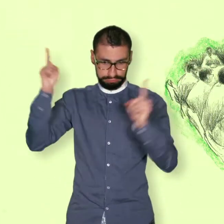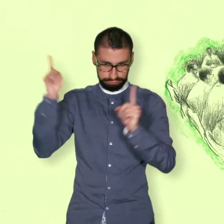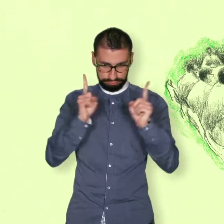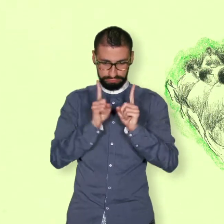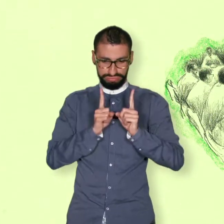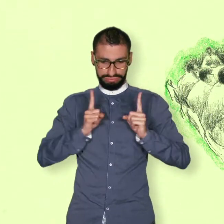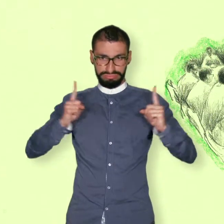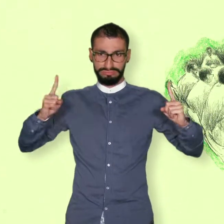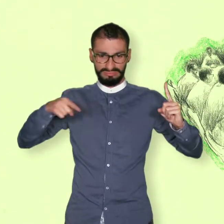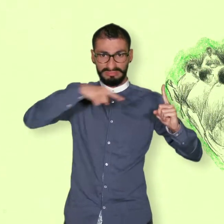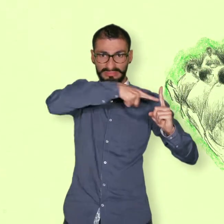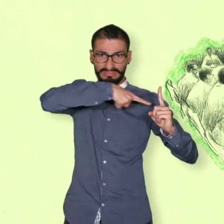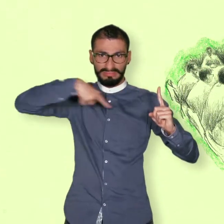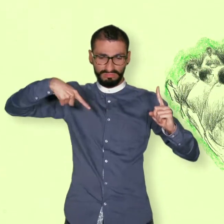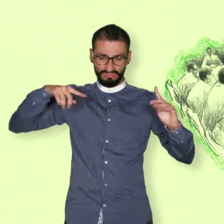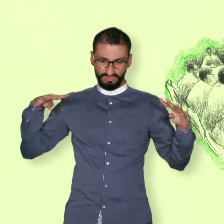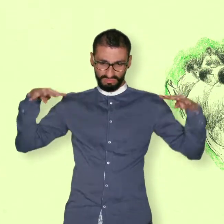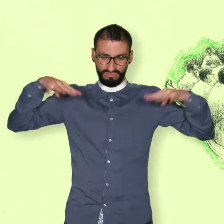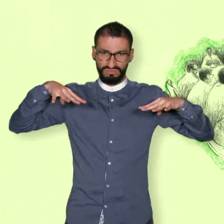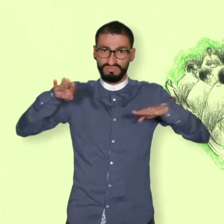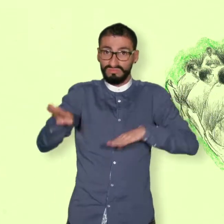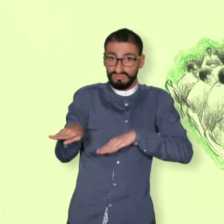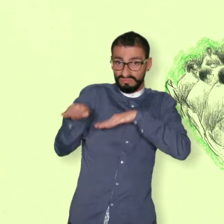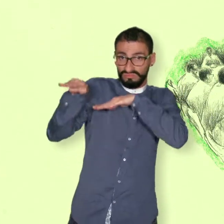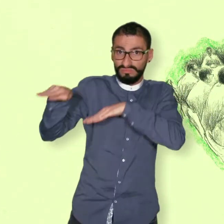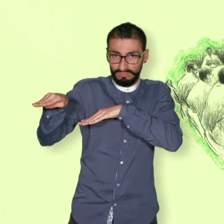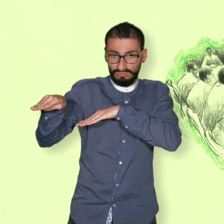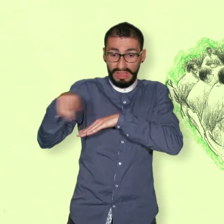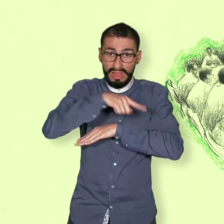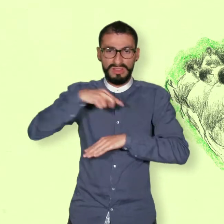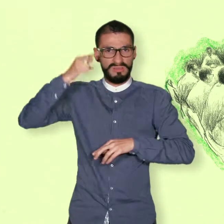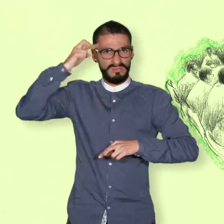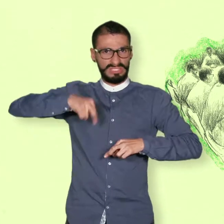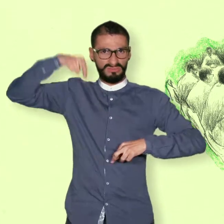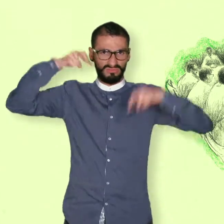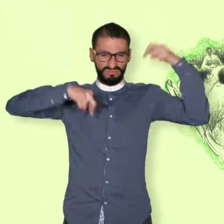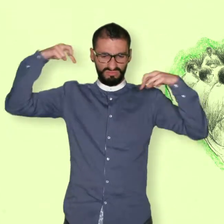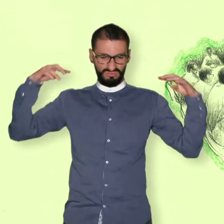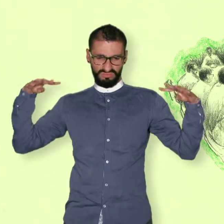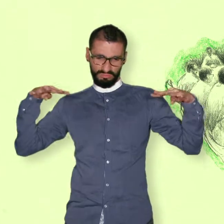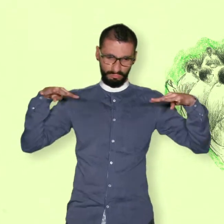que hicieran el papel de mediadores y acordar las reglas y mecanismos de la negociación.